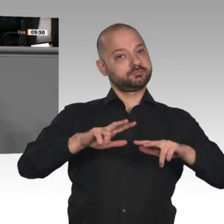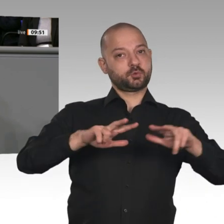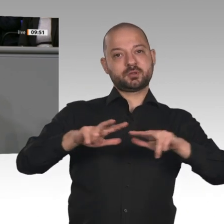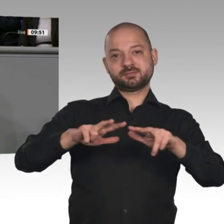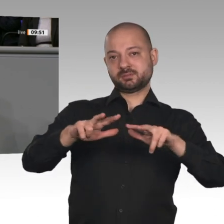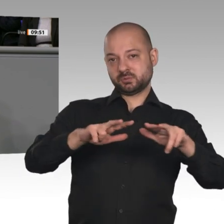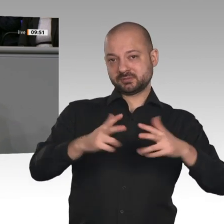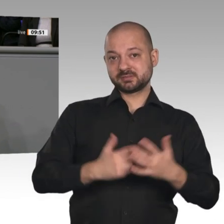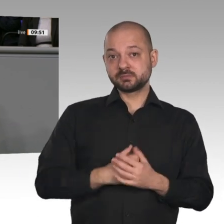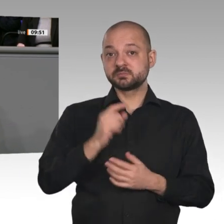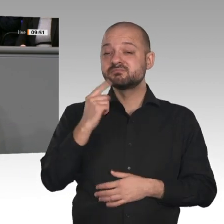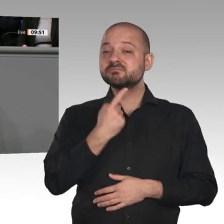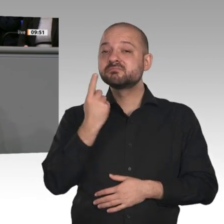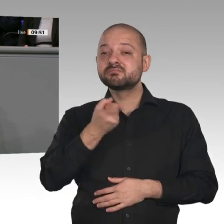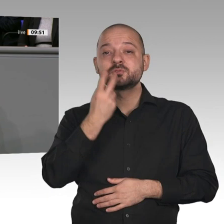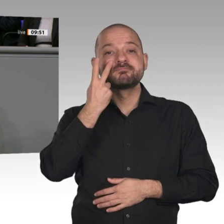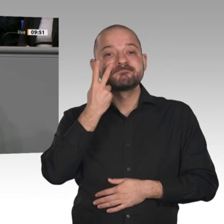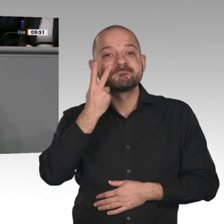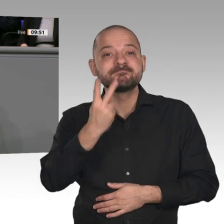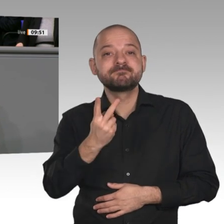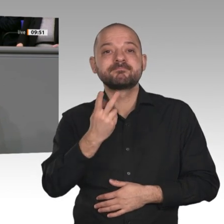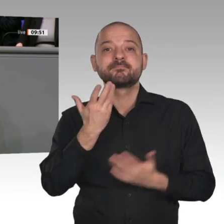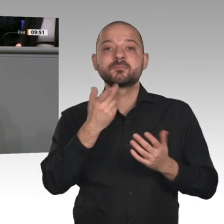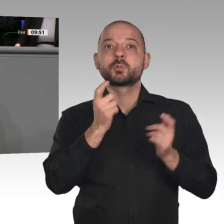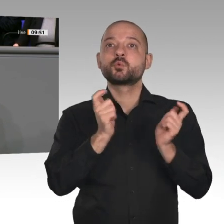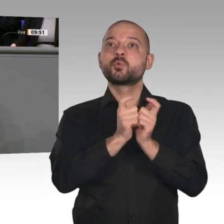brauchen Versorgungssicherheit nicht nur im Bereich Strom, sondern auch im Bereich